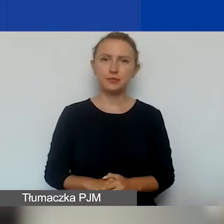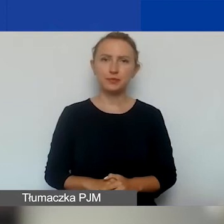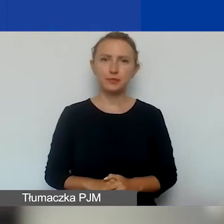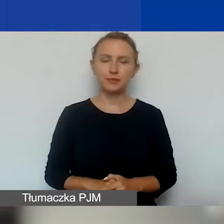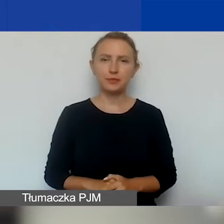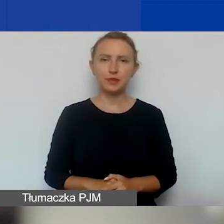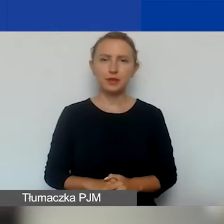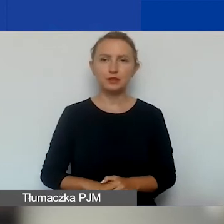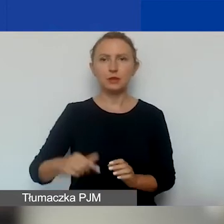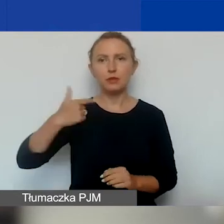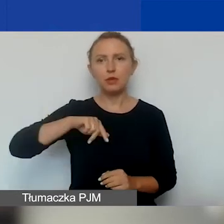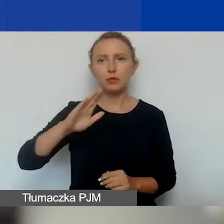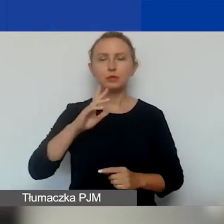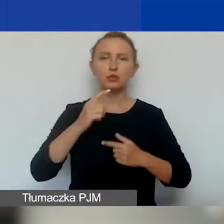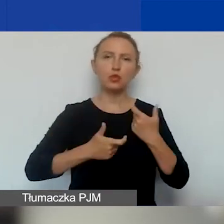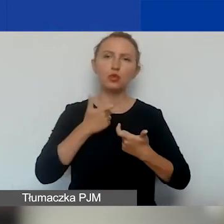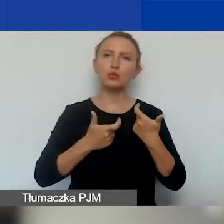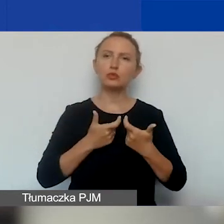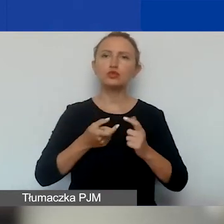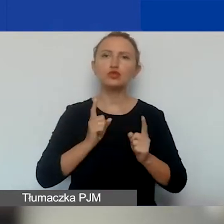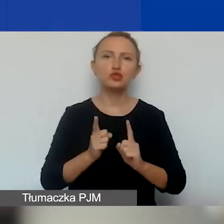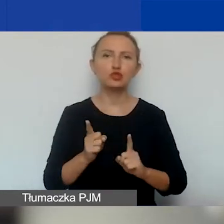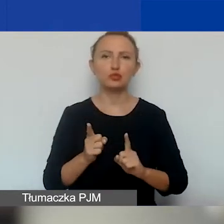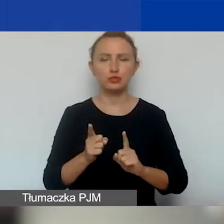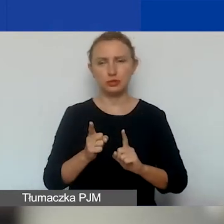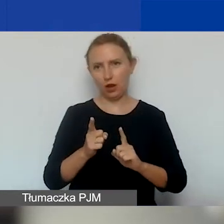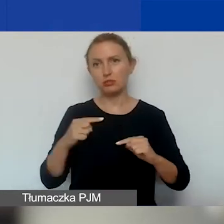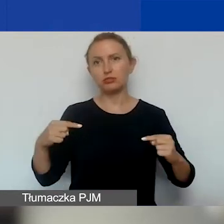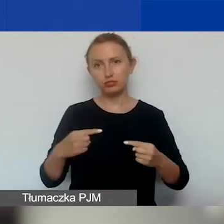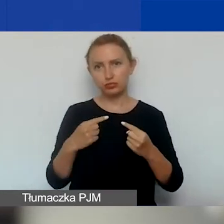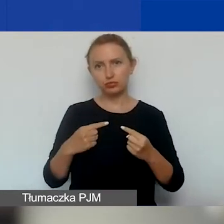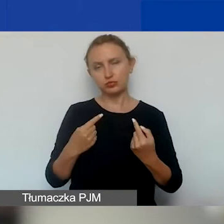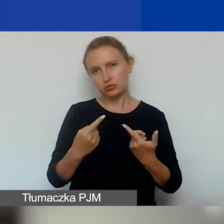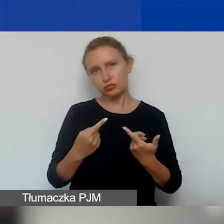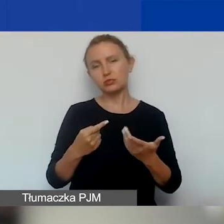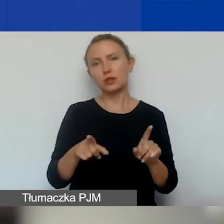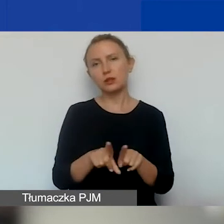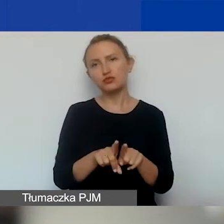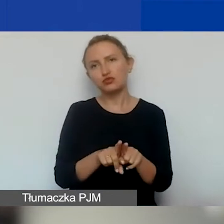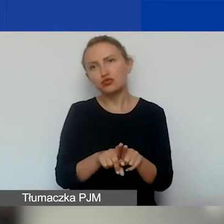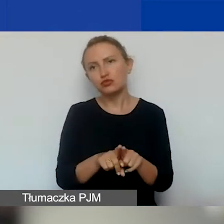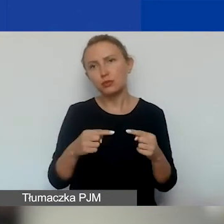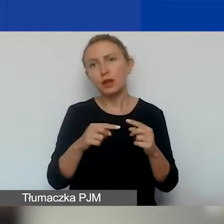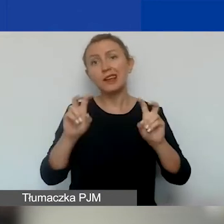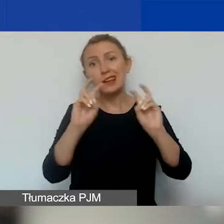i że będziemy to robić po prostu w przyspieszonym trybie, zgodnie z definicją też kryzysu i interwencji.